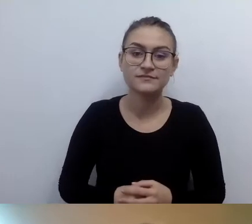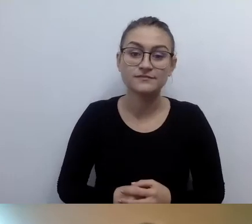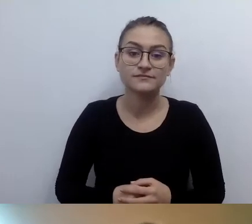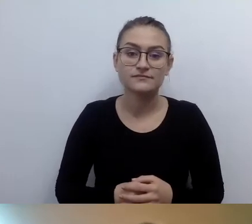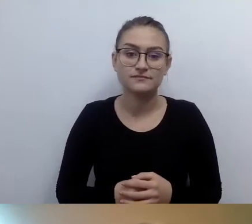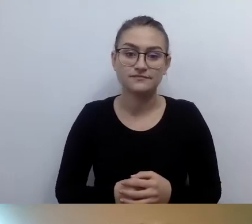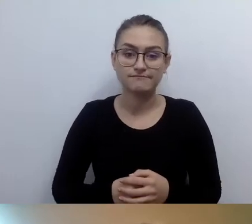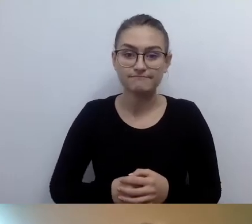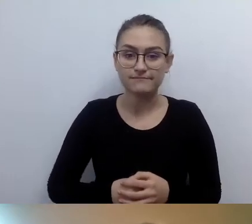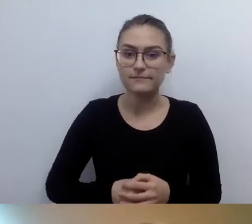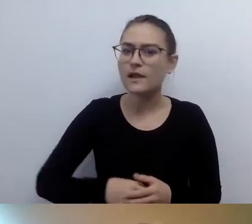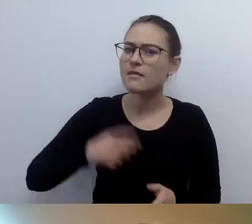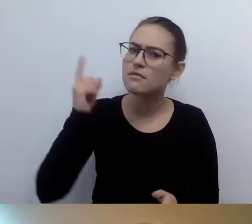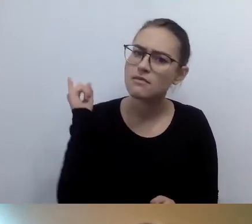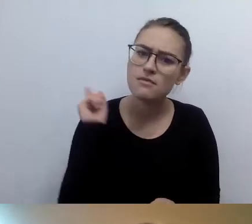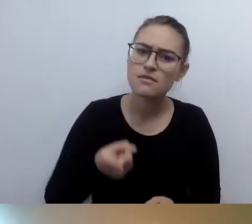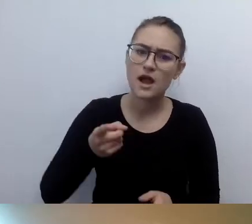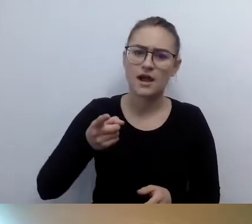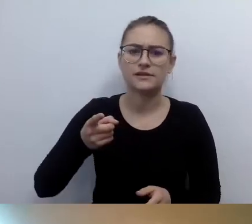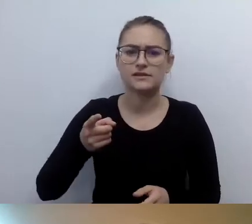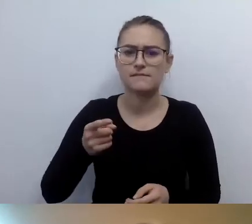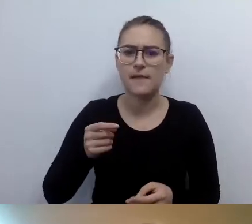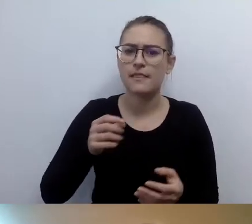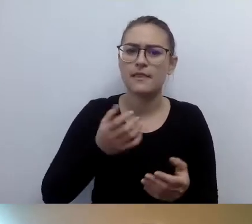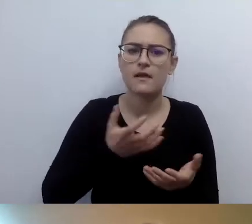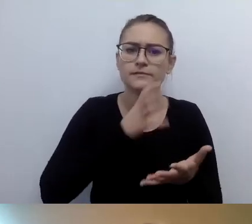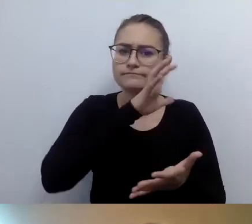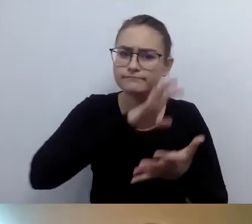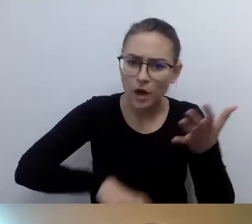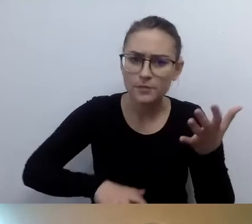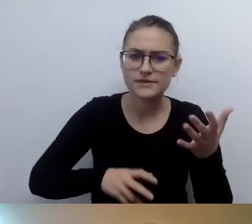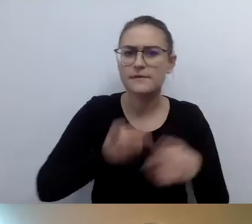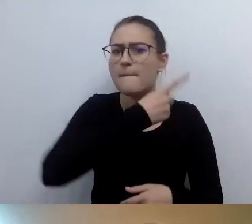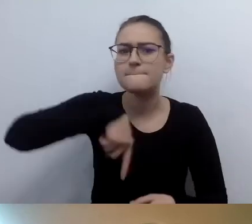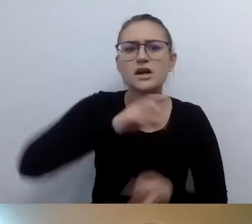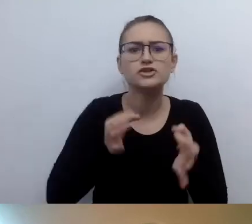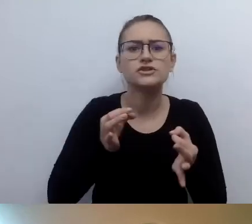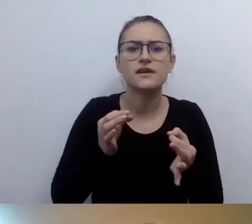jak dzisiaj wyglądamy, to trochę tabloidyzacja naszego życia.